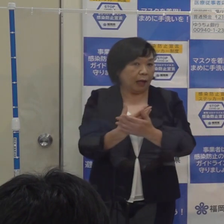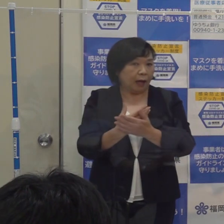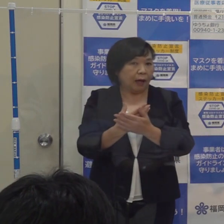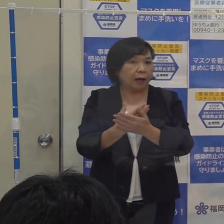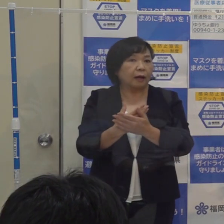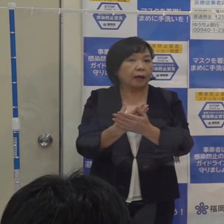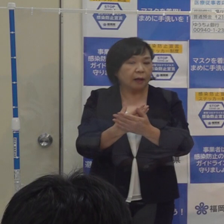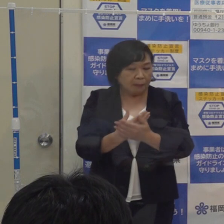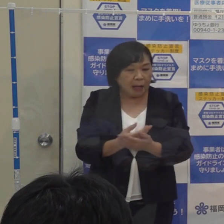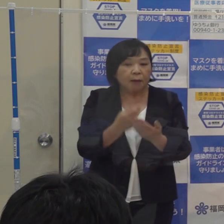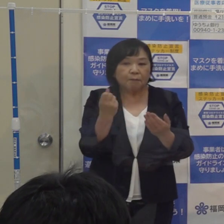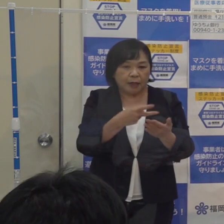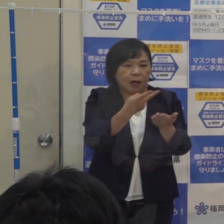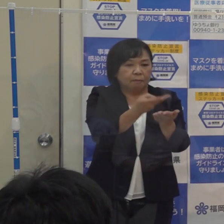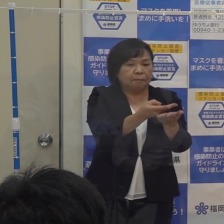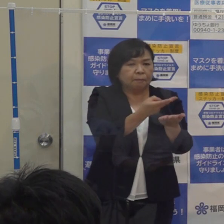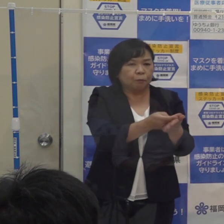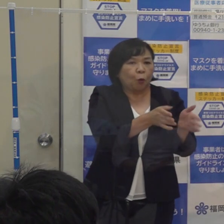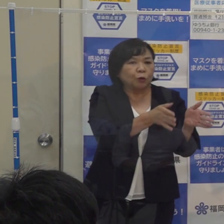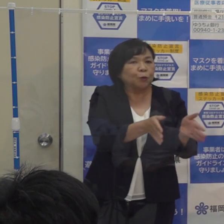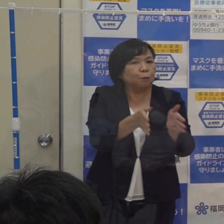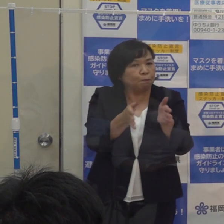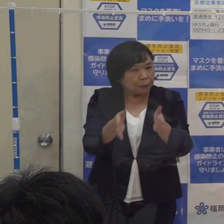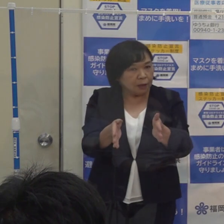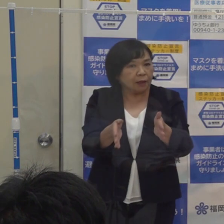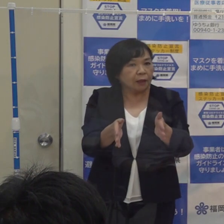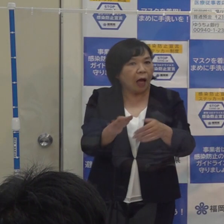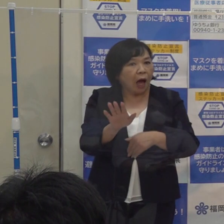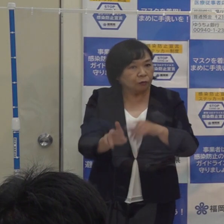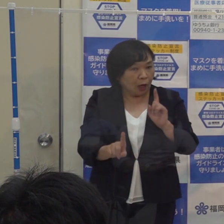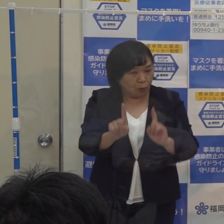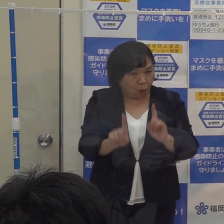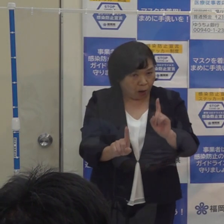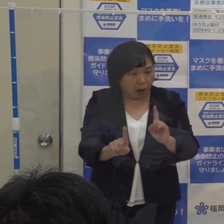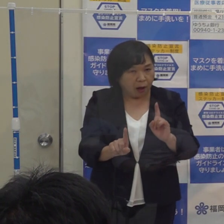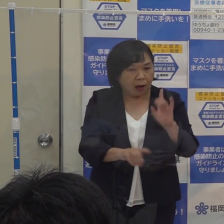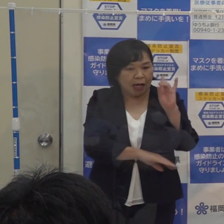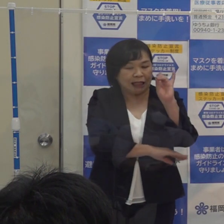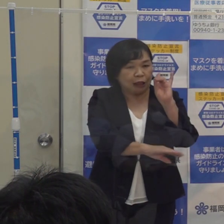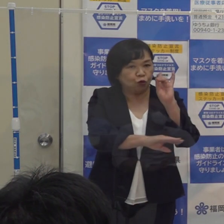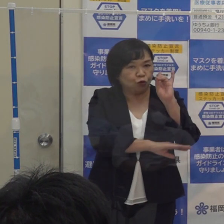病床の準備等に入るというのが この警報の狙いです